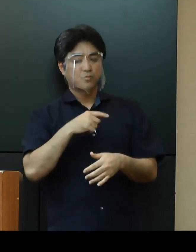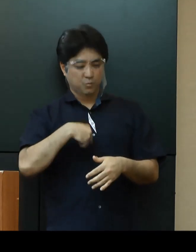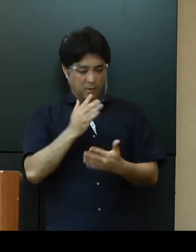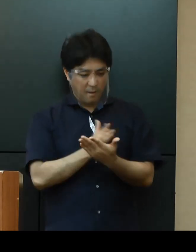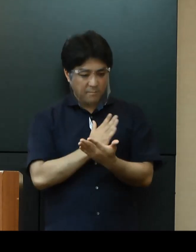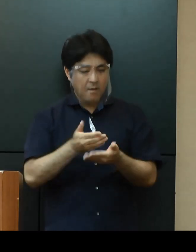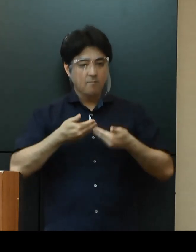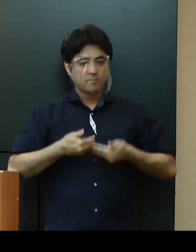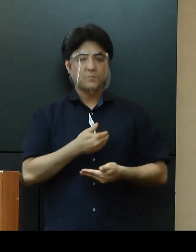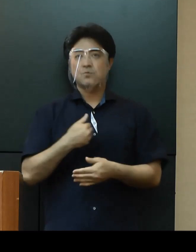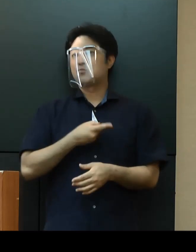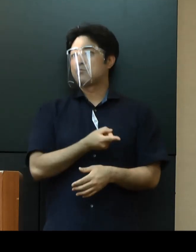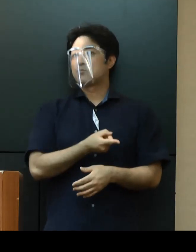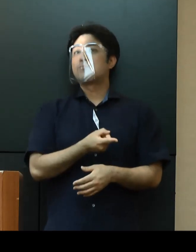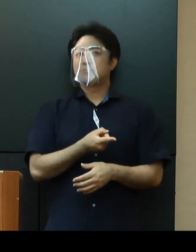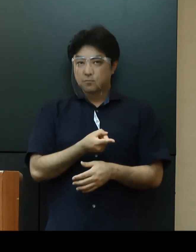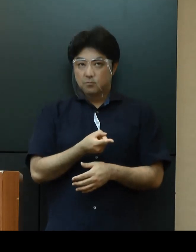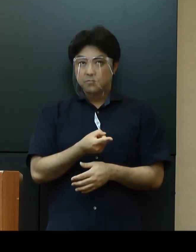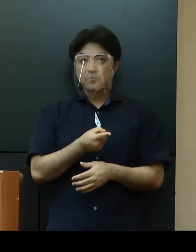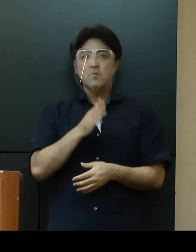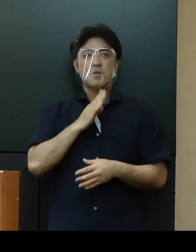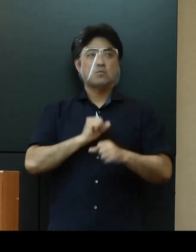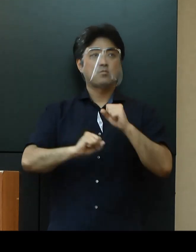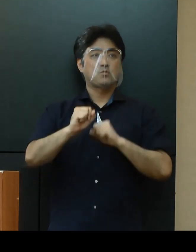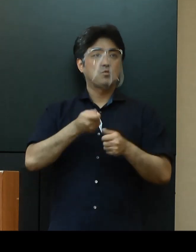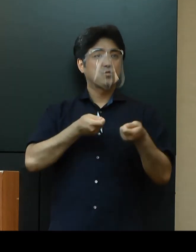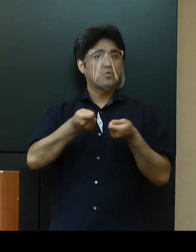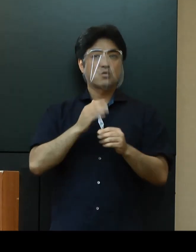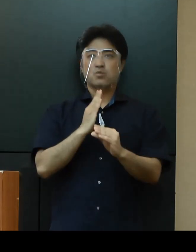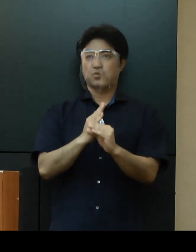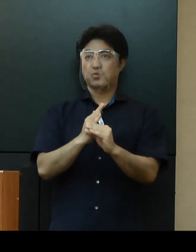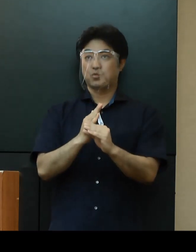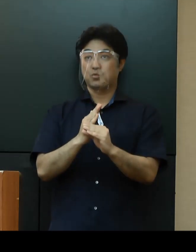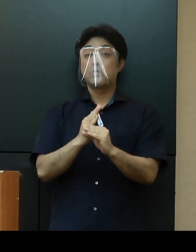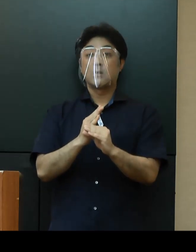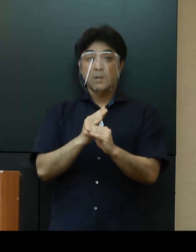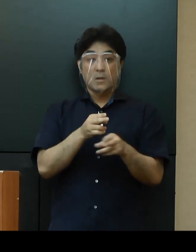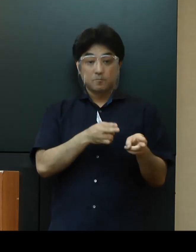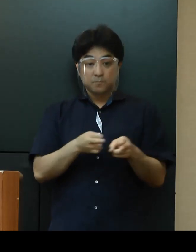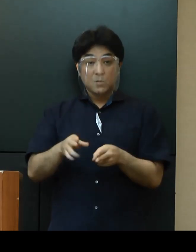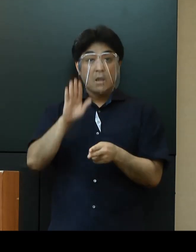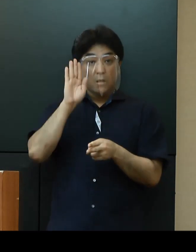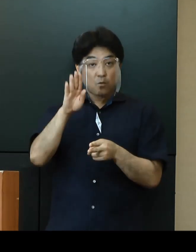新たな取組の実施に向け調整を行っており、整い次第早急に進めてまいります